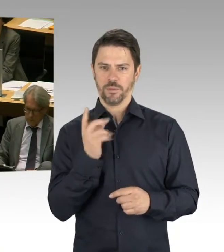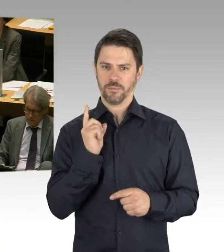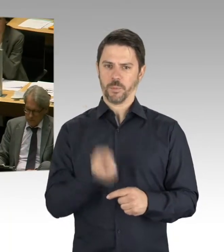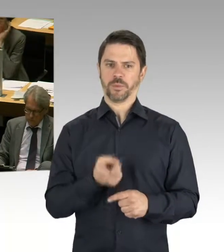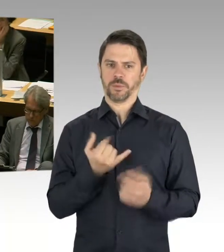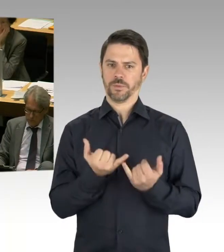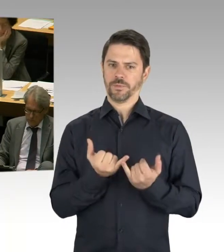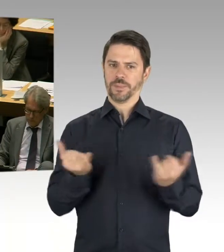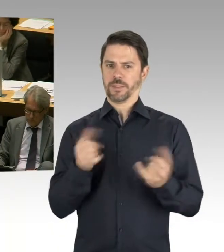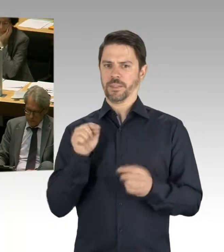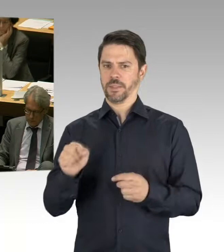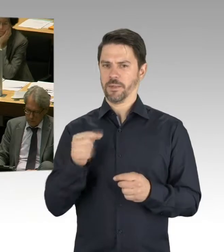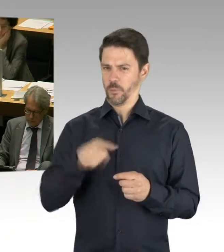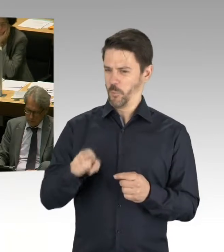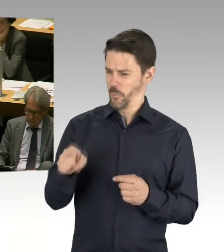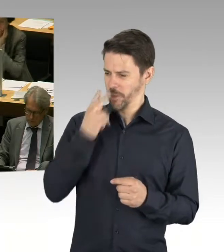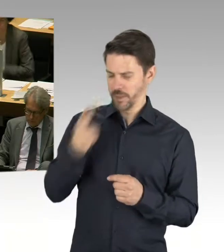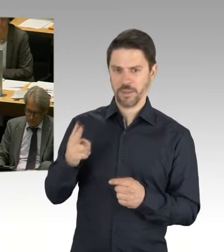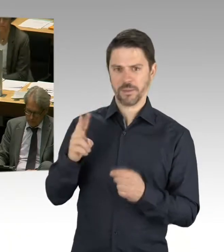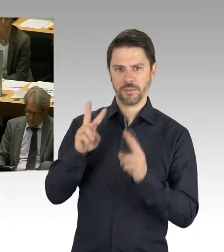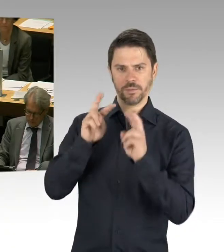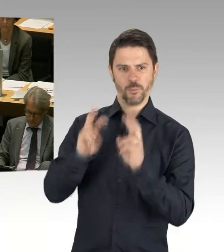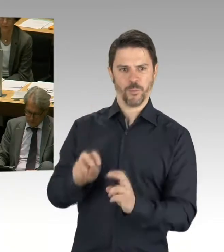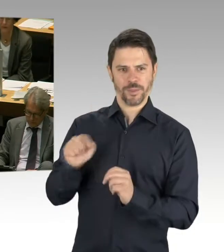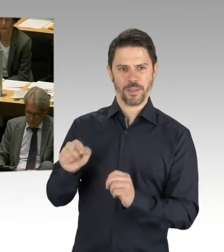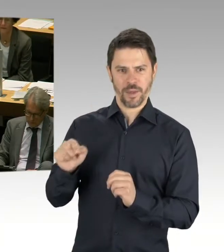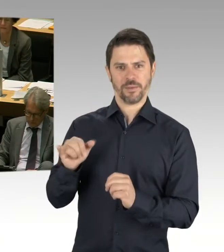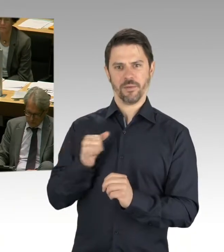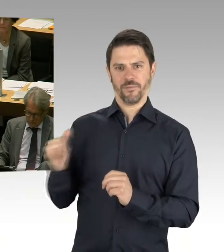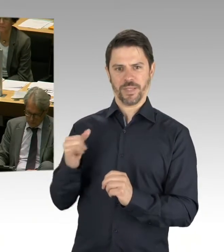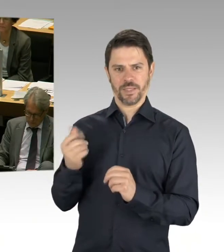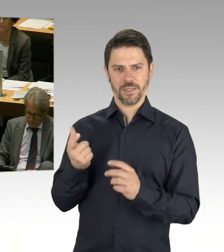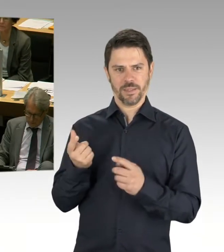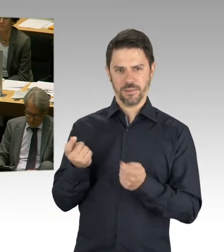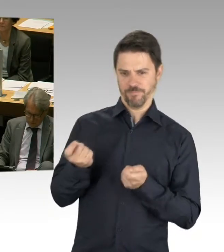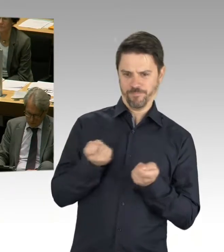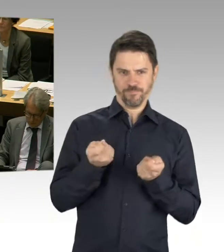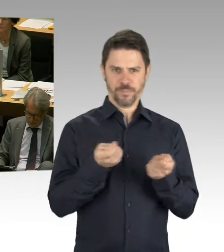haben wir uns für die Juni-Sitzung vorgenommen, die Privatwirtschaft auch einzuladen zu diesem Thema.